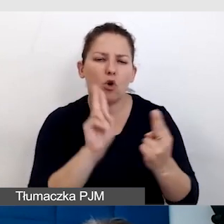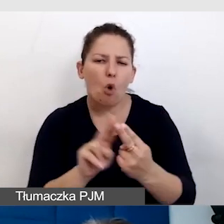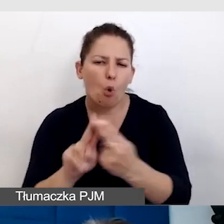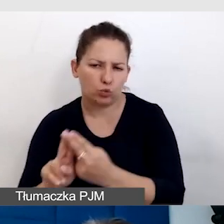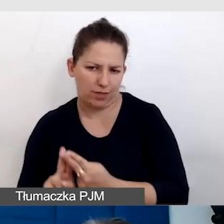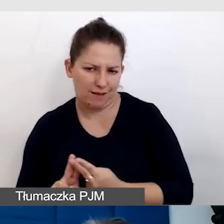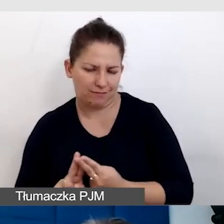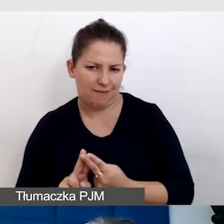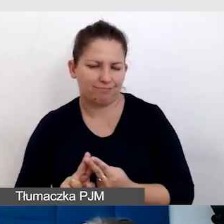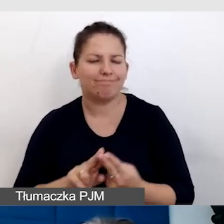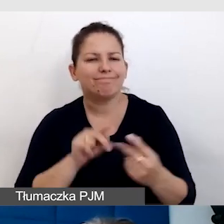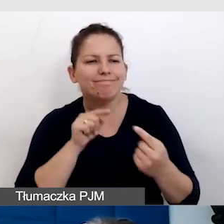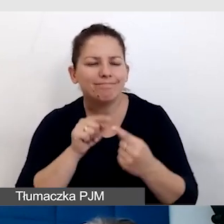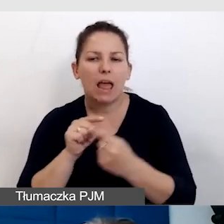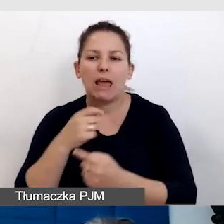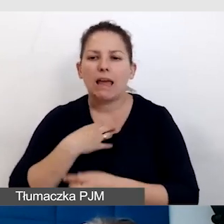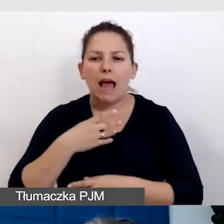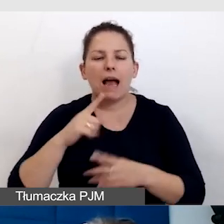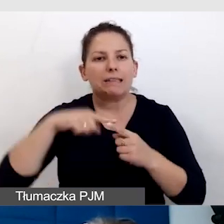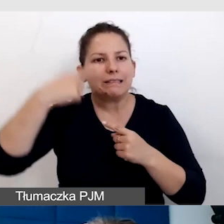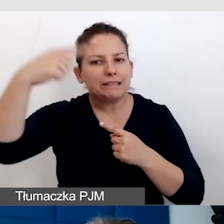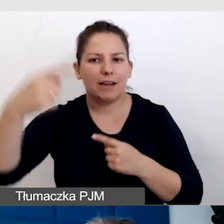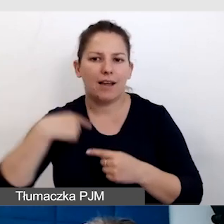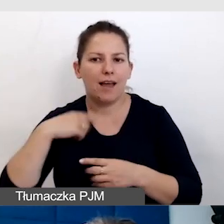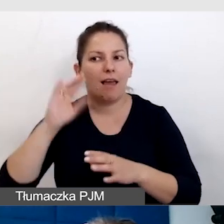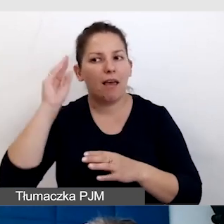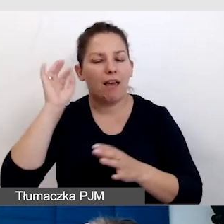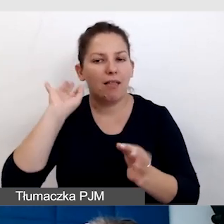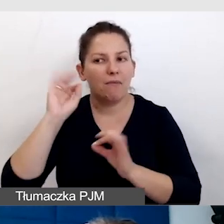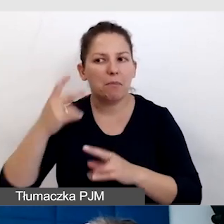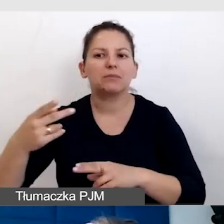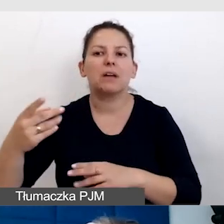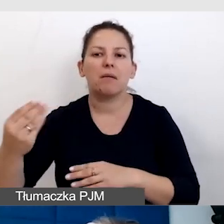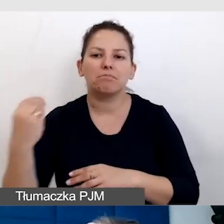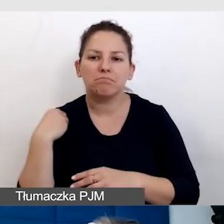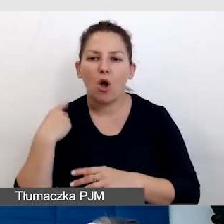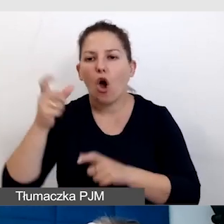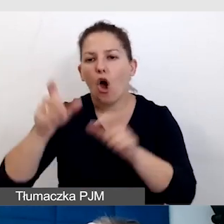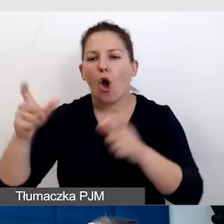Za każdym razem się bardzo cieszę, jak mam informację zwrotną od osób z niepełnosprawnością,